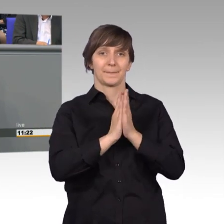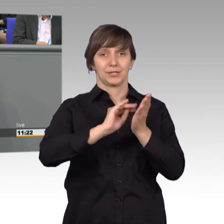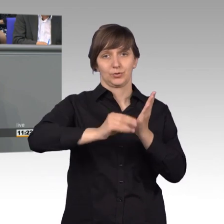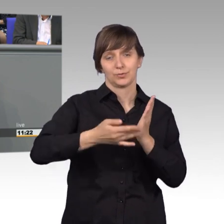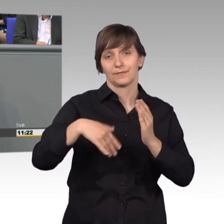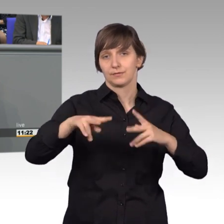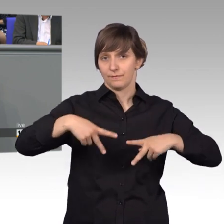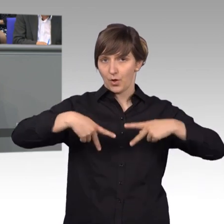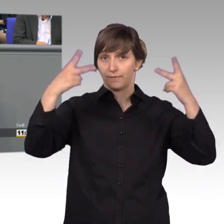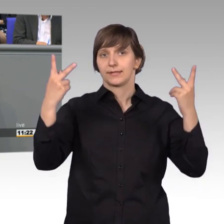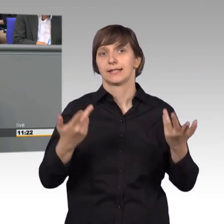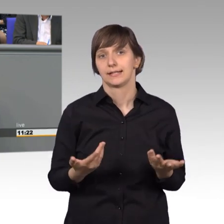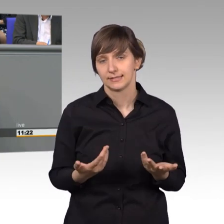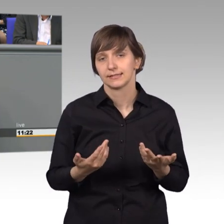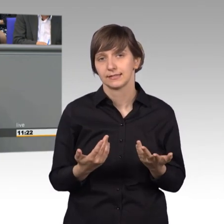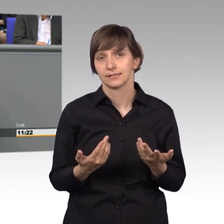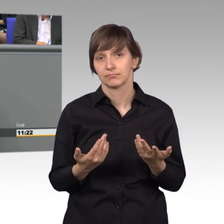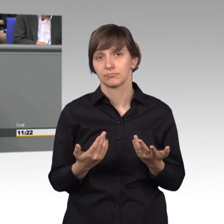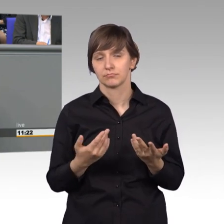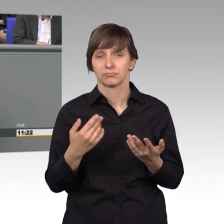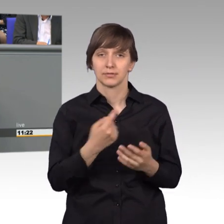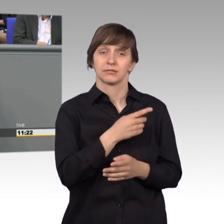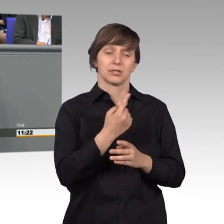Das waren siebzig mehr als im Jahr davor.